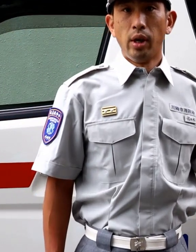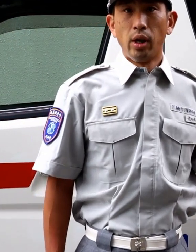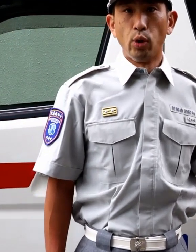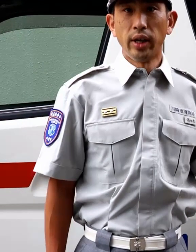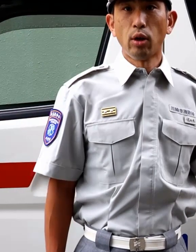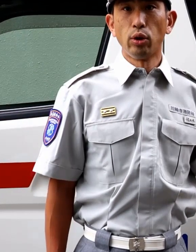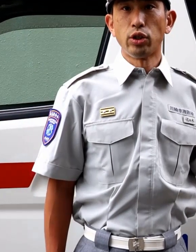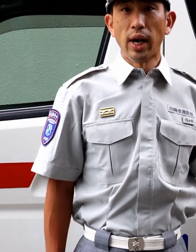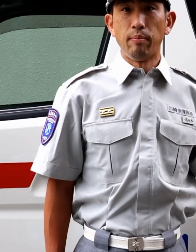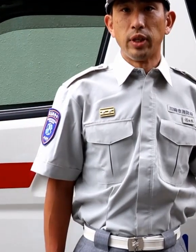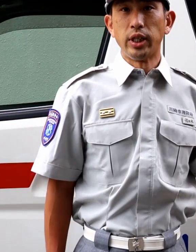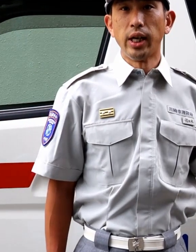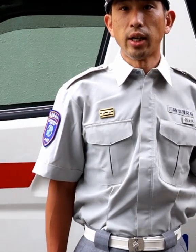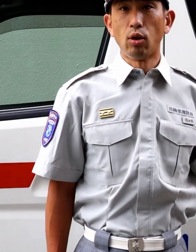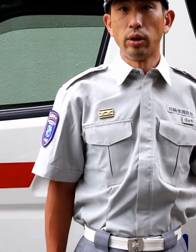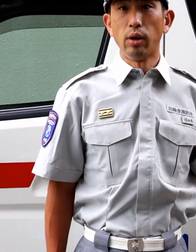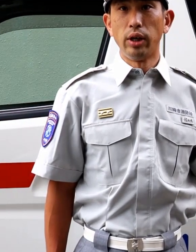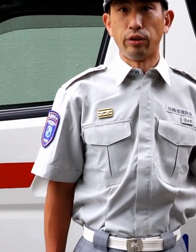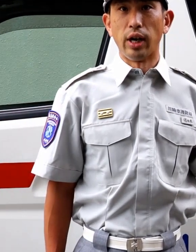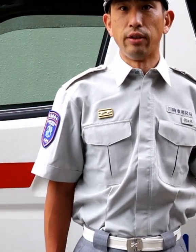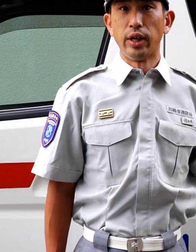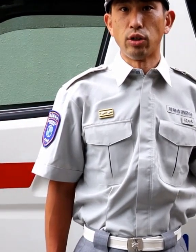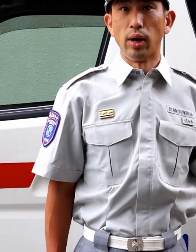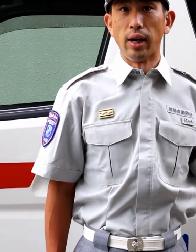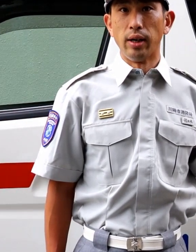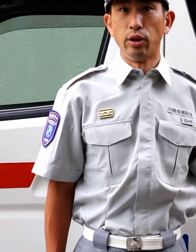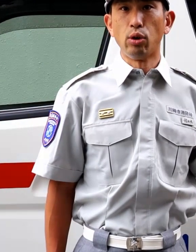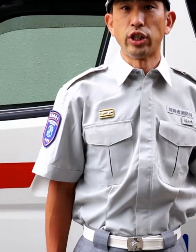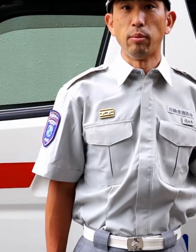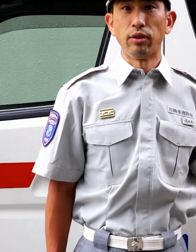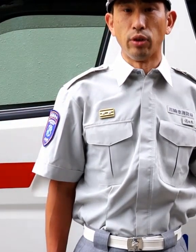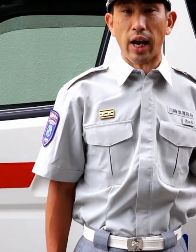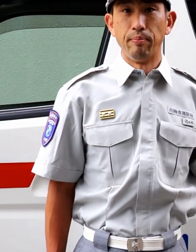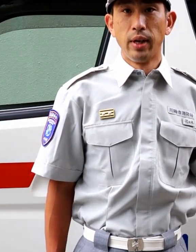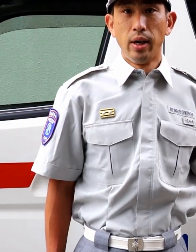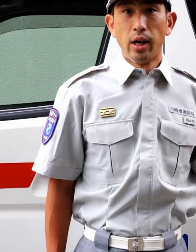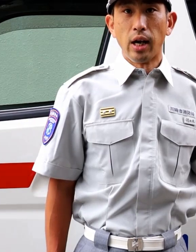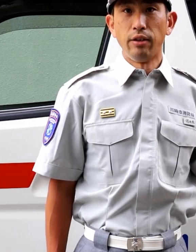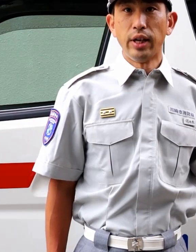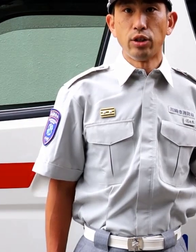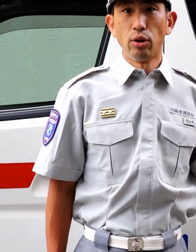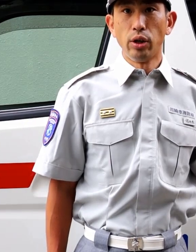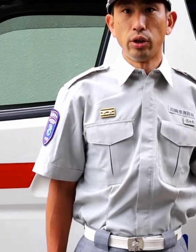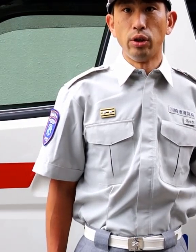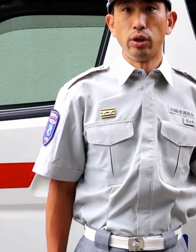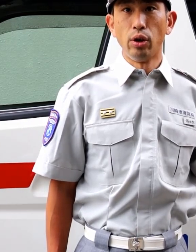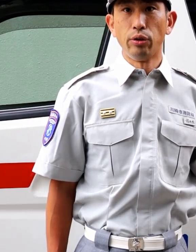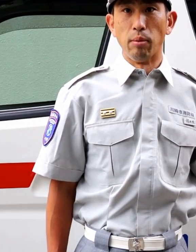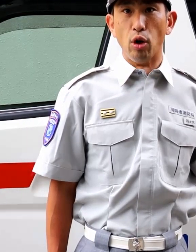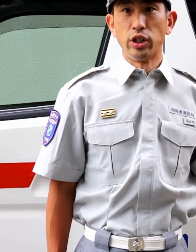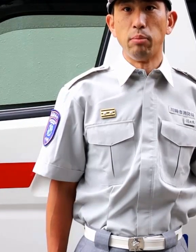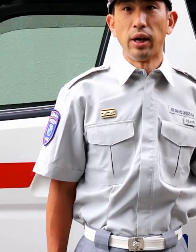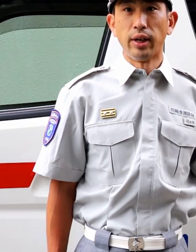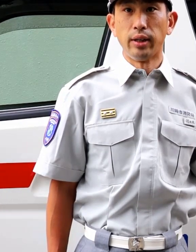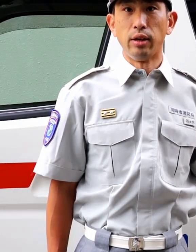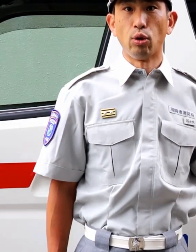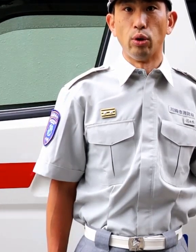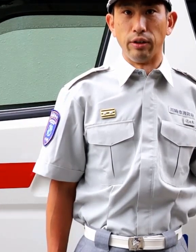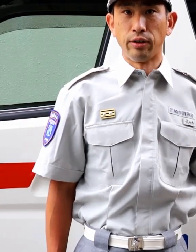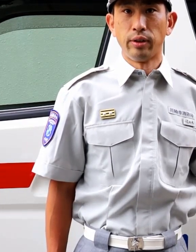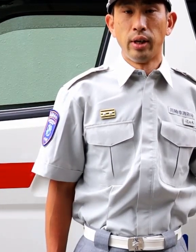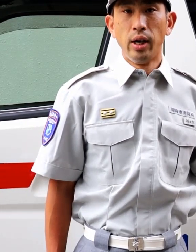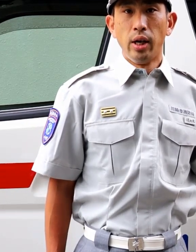加えて今年は、新型コロナウイルス感染症が流行していますので、感染症による救急要請も心配されているところです